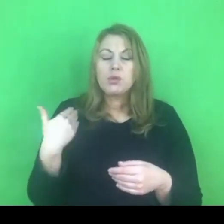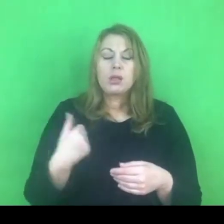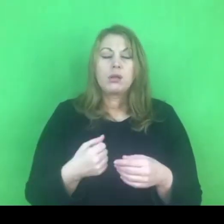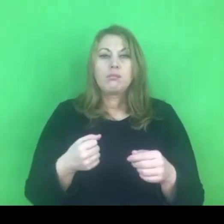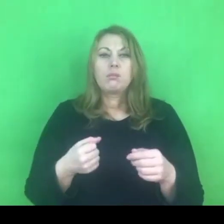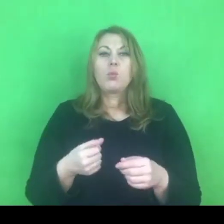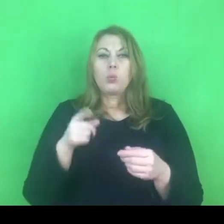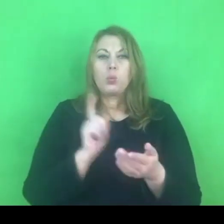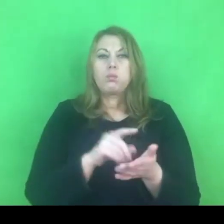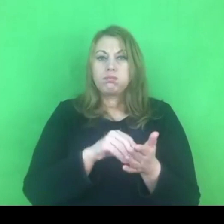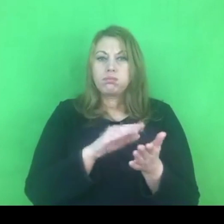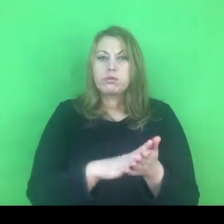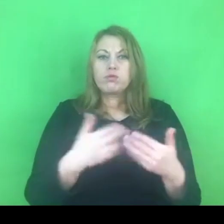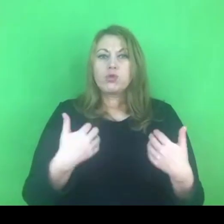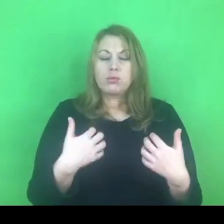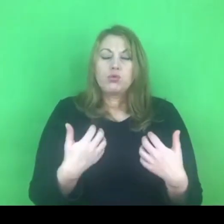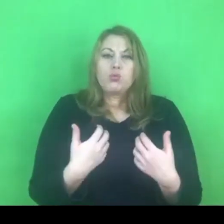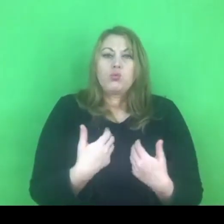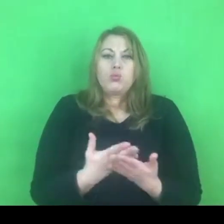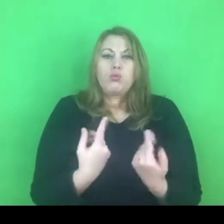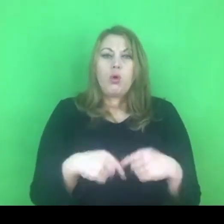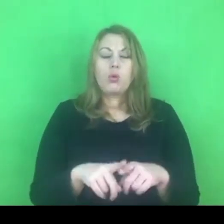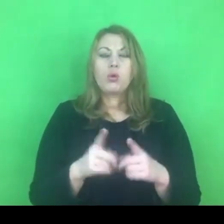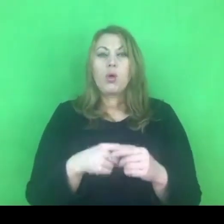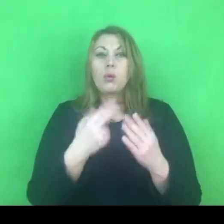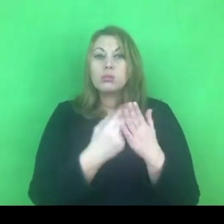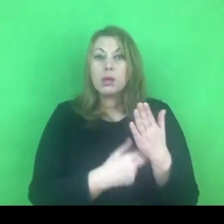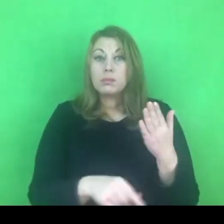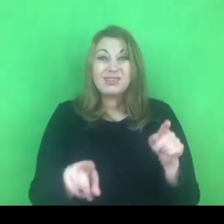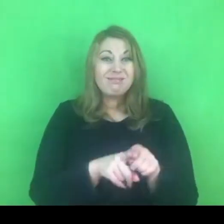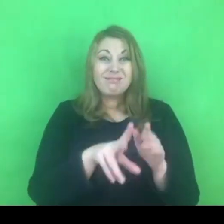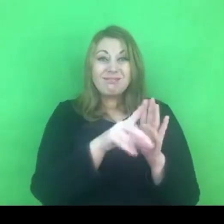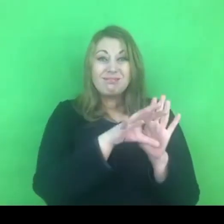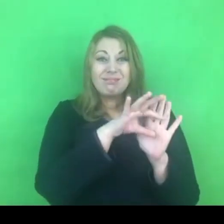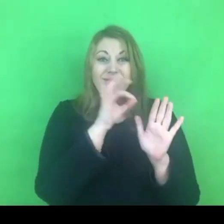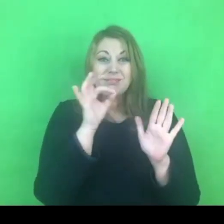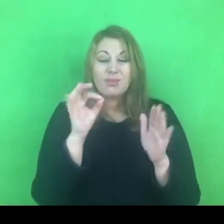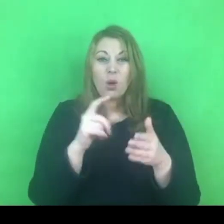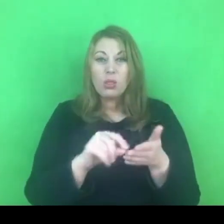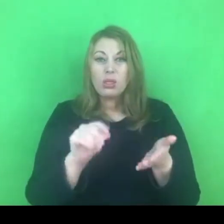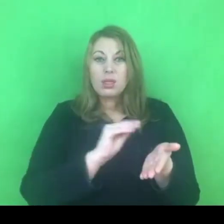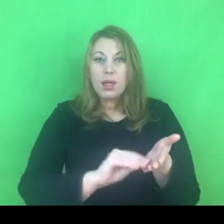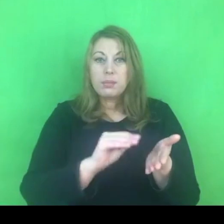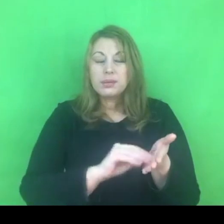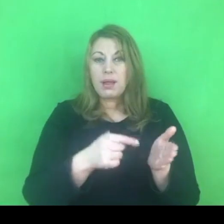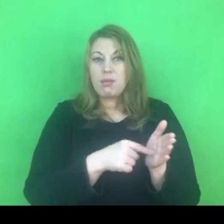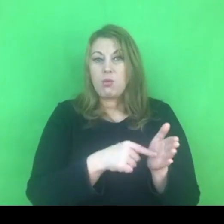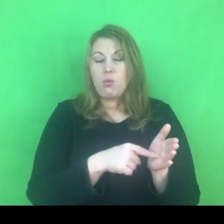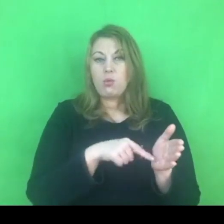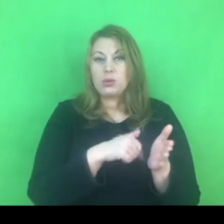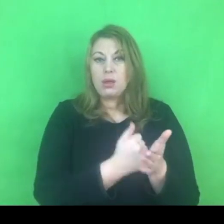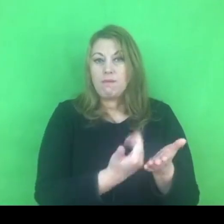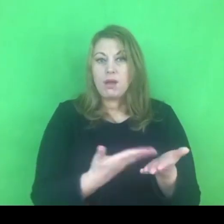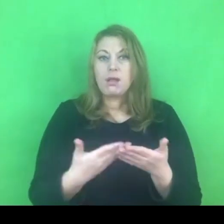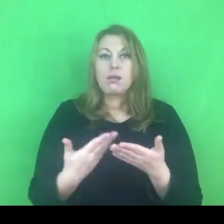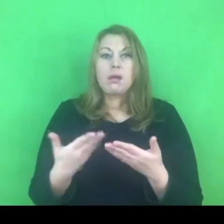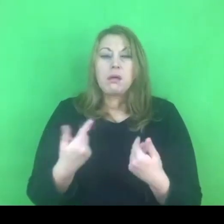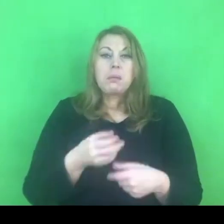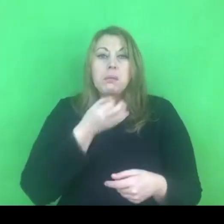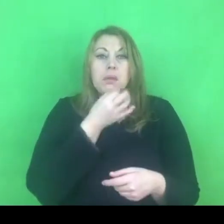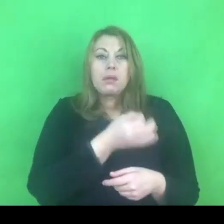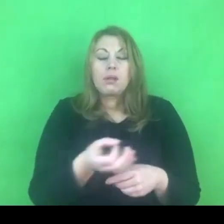I ten przepis również zawdzięczamy funkcjonowaniu konwencji, więc pojawia się pytanie co dalej, w związku z tym,